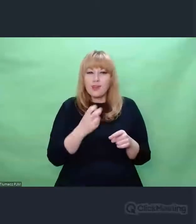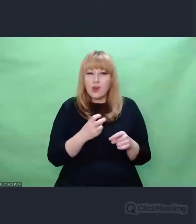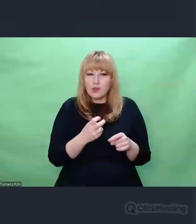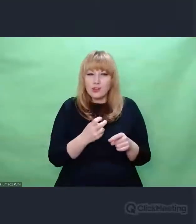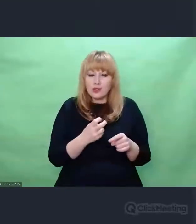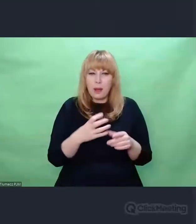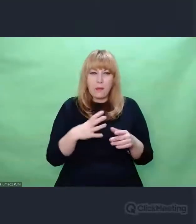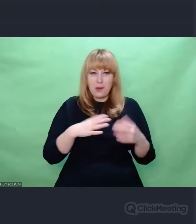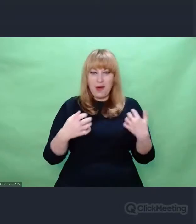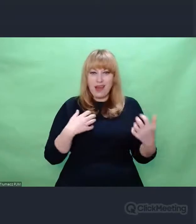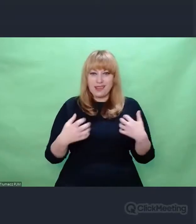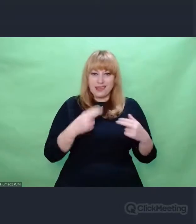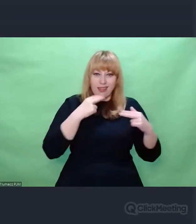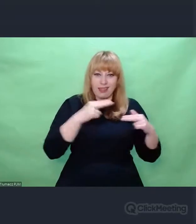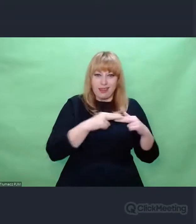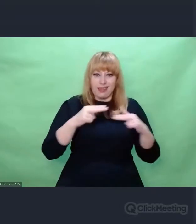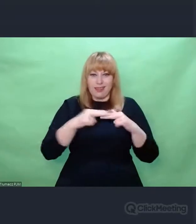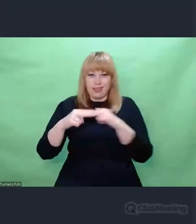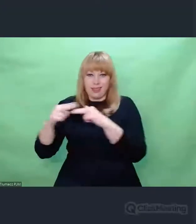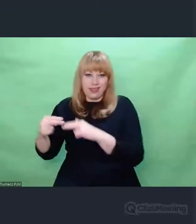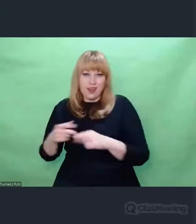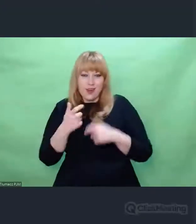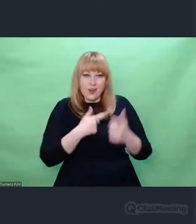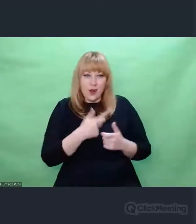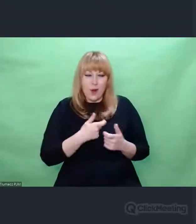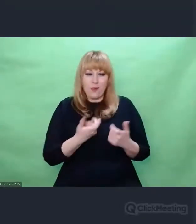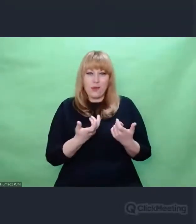chociaż zawsze mówił o sobie, że nie jest artystą,